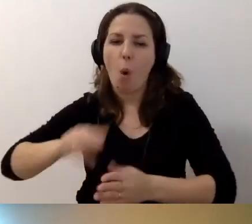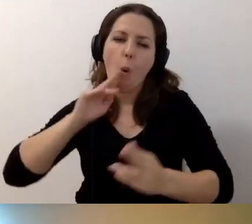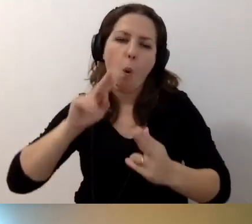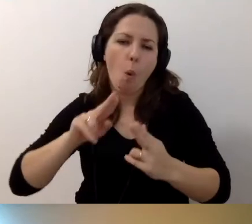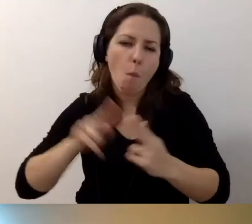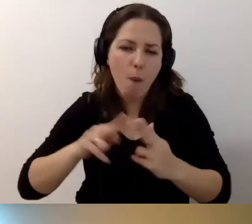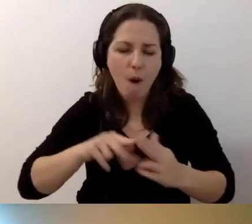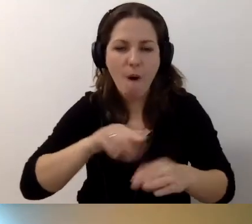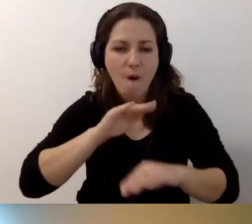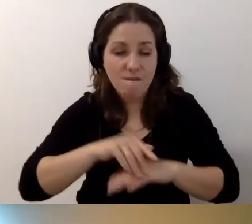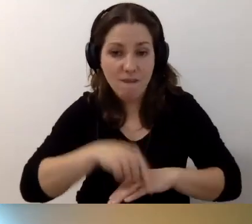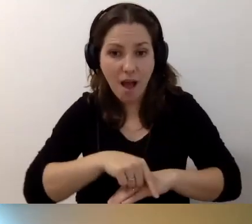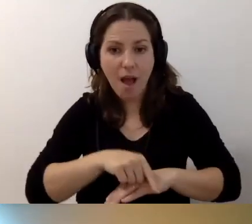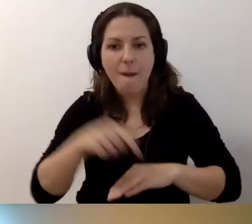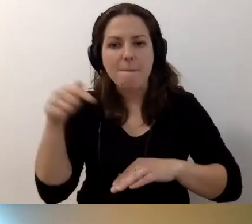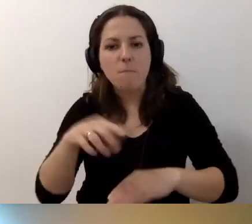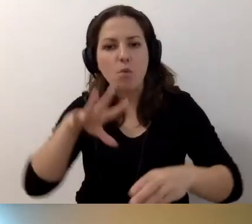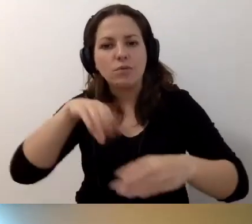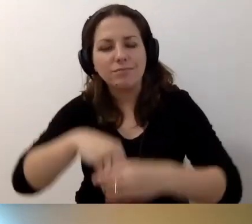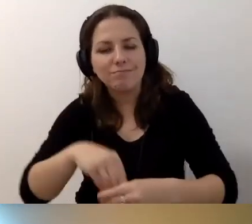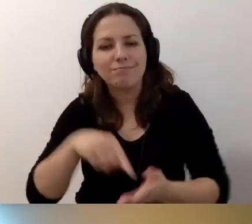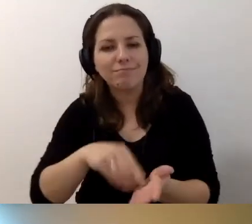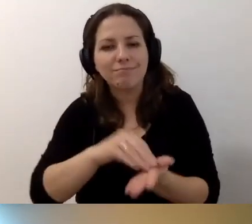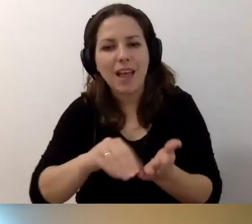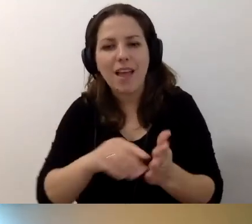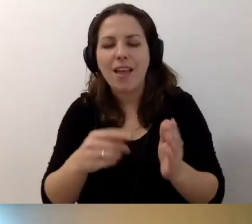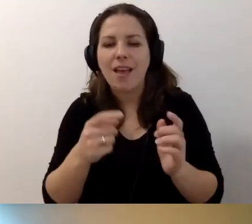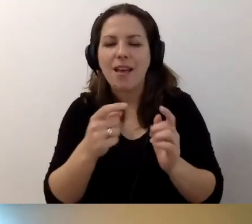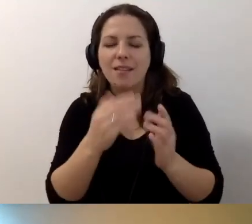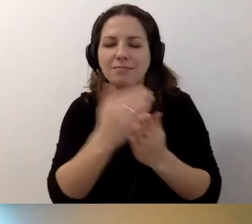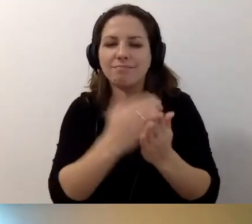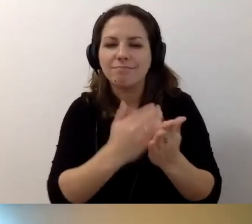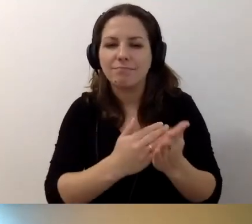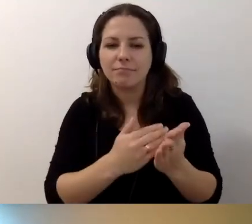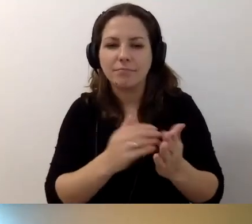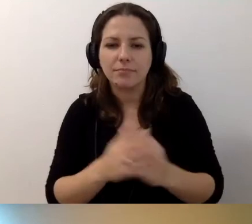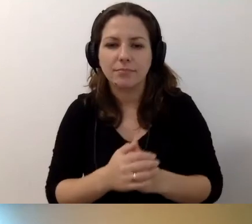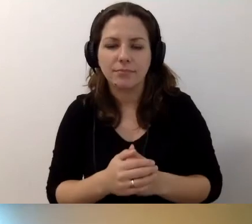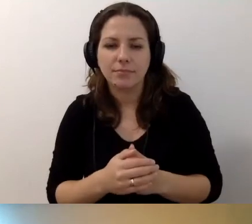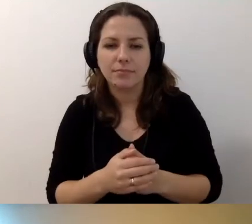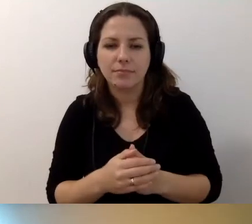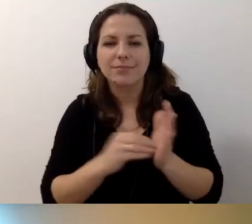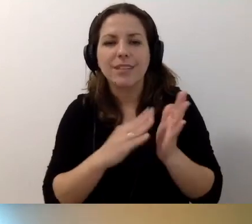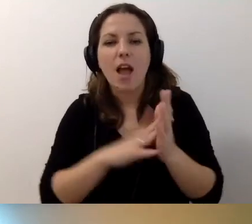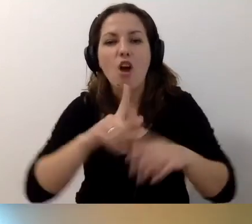W umowie muszą być zawarte wytyczne, rozwiązania dostępnościowe.